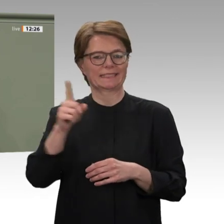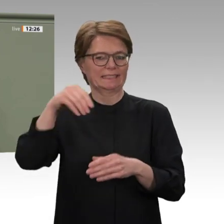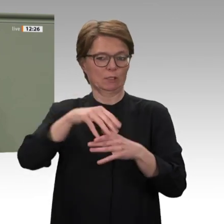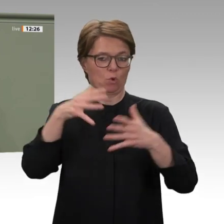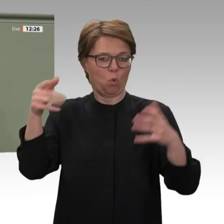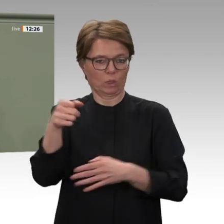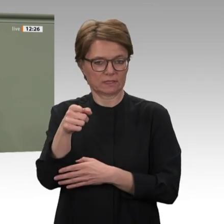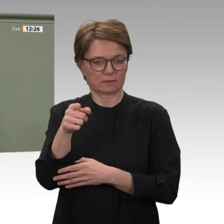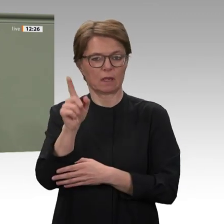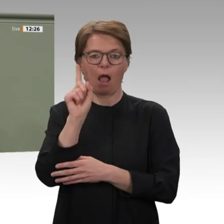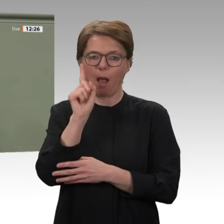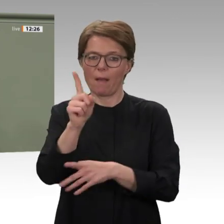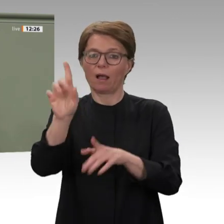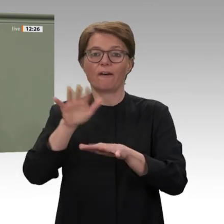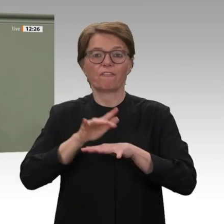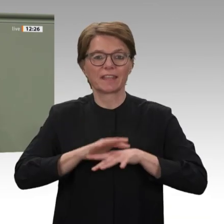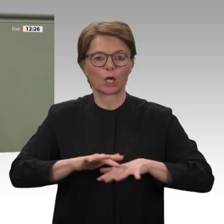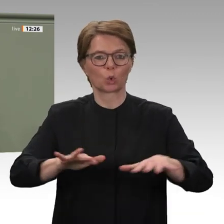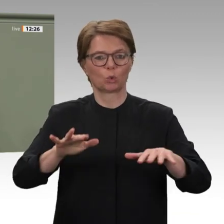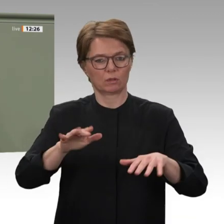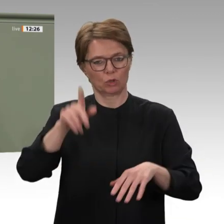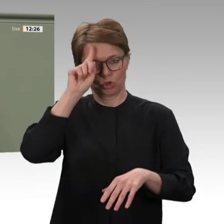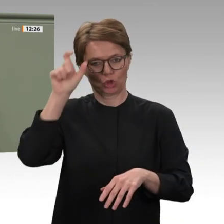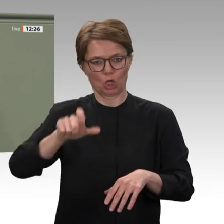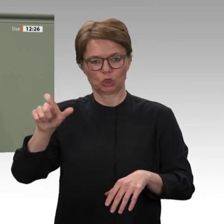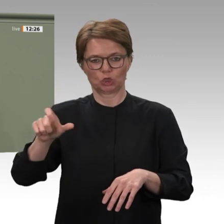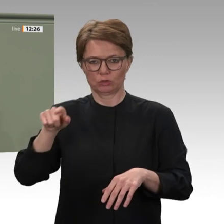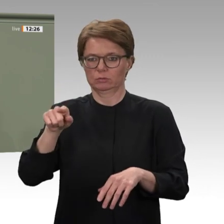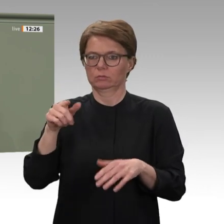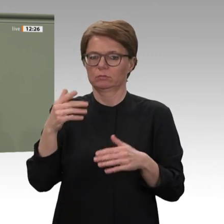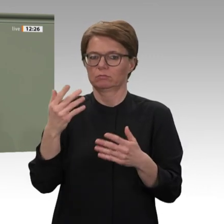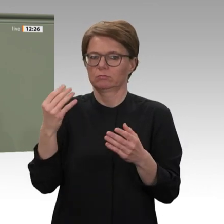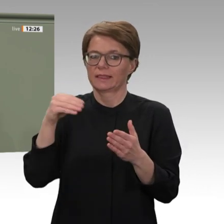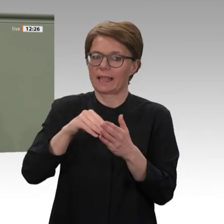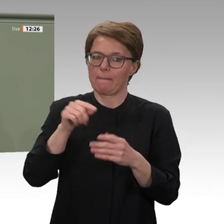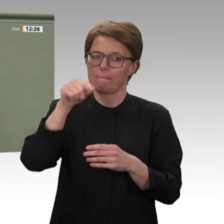und Afrikanischer Union. Deutschland ist das einzige europäische Land, das sich